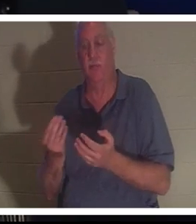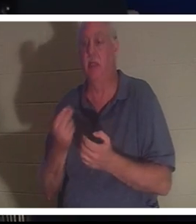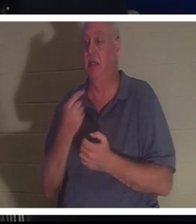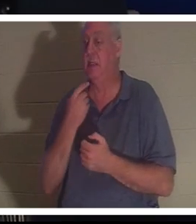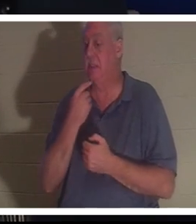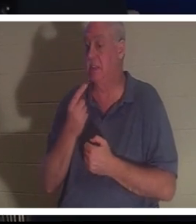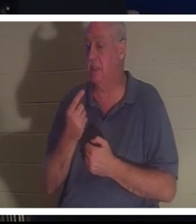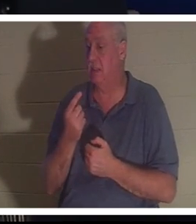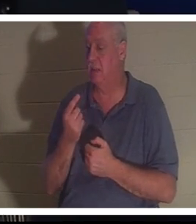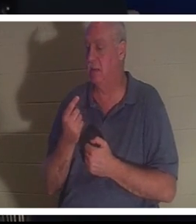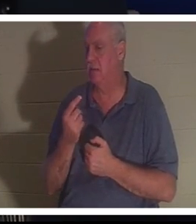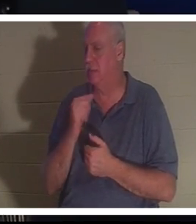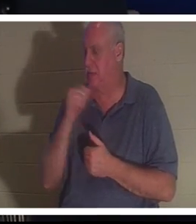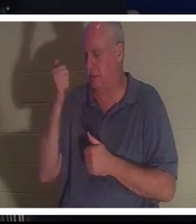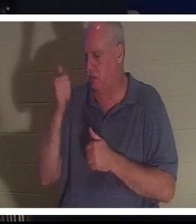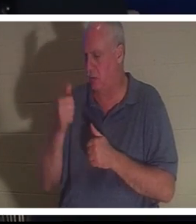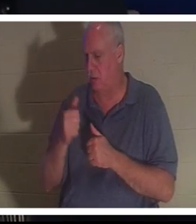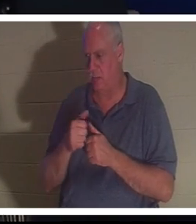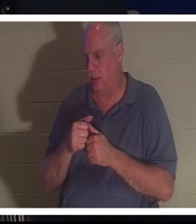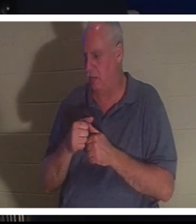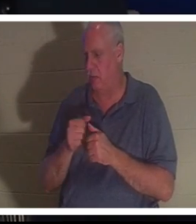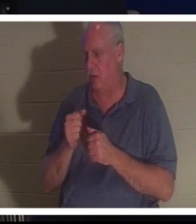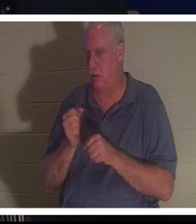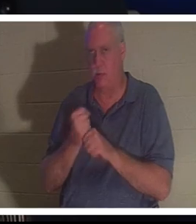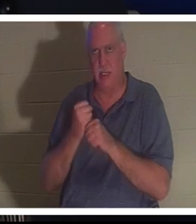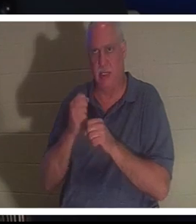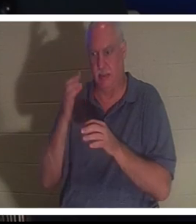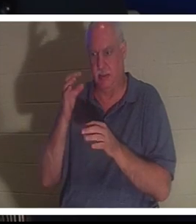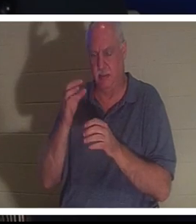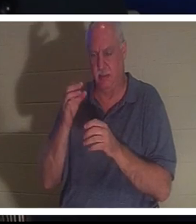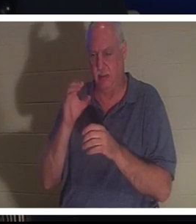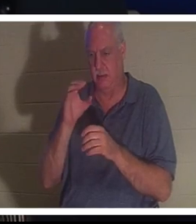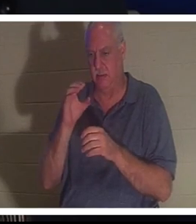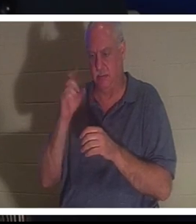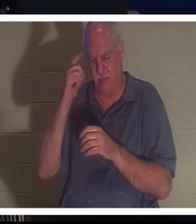ne se souvenait même pas d'avoir fait un choix conscient, mais qu'elle s'est soudainement retrouvée dans son corps.